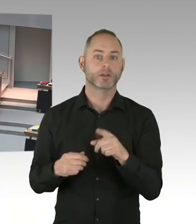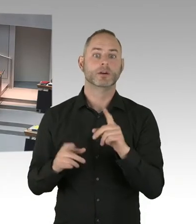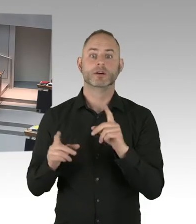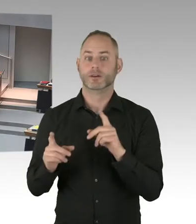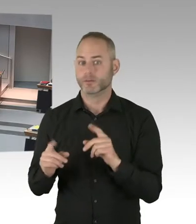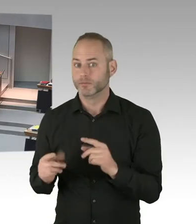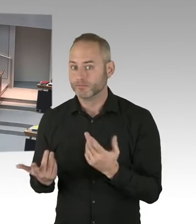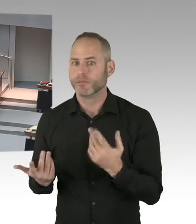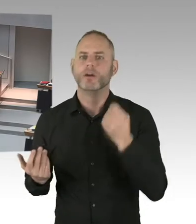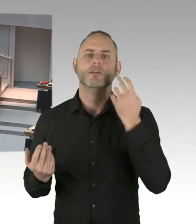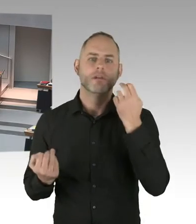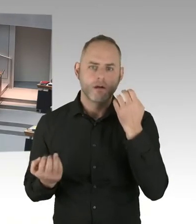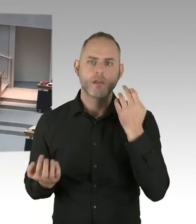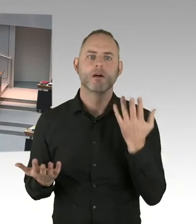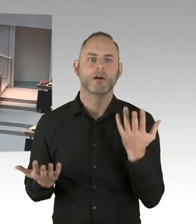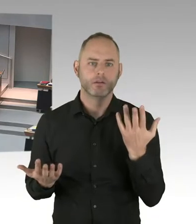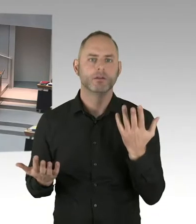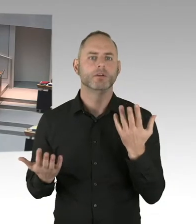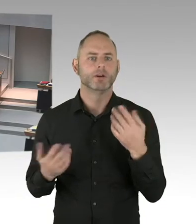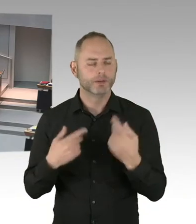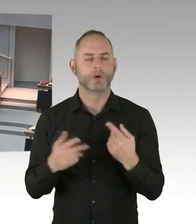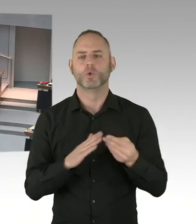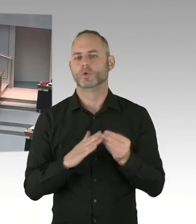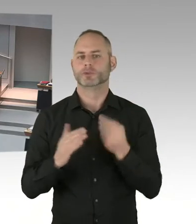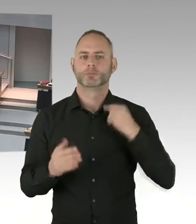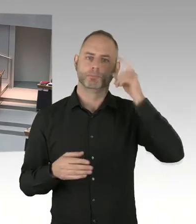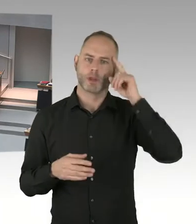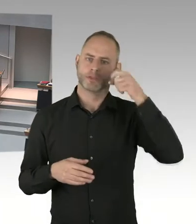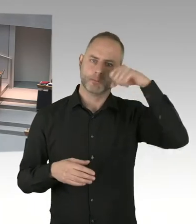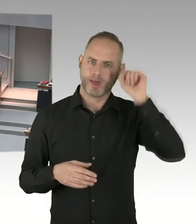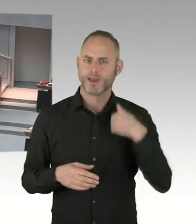Und ich denke, das wird von den meisten hier Anwesenden auch so gesehen.